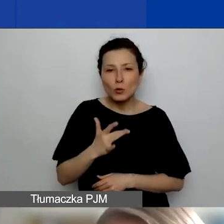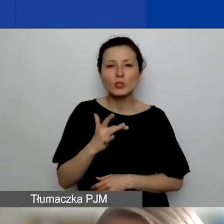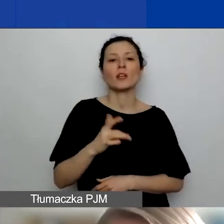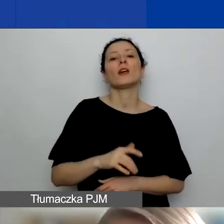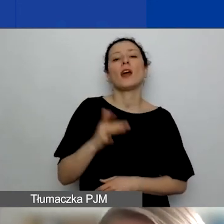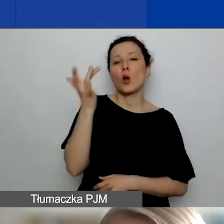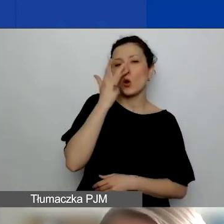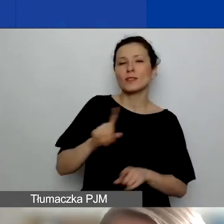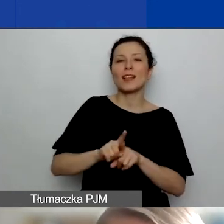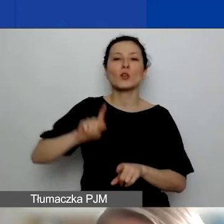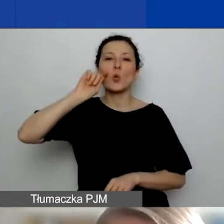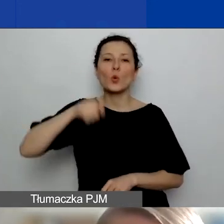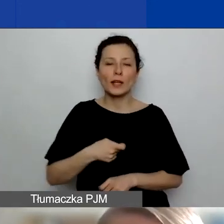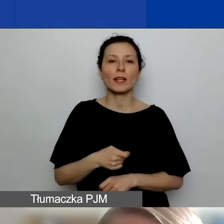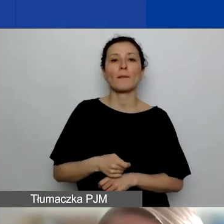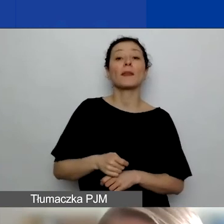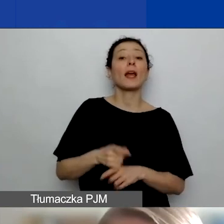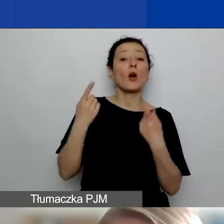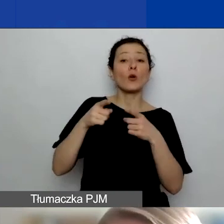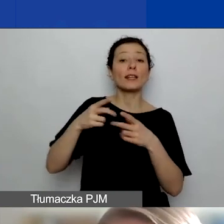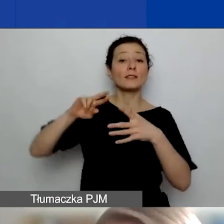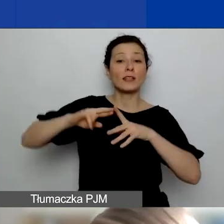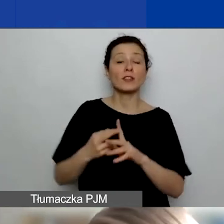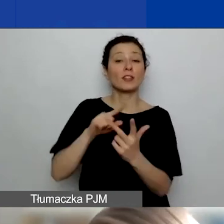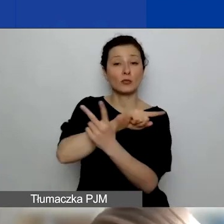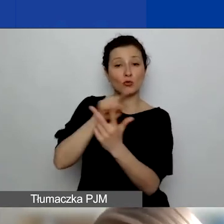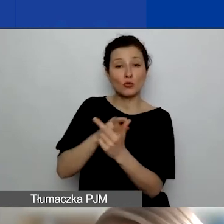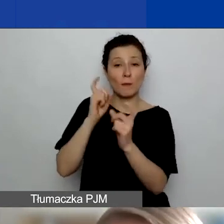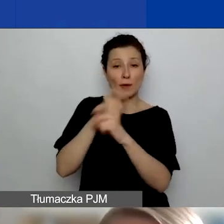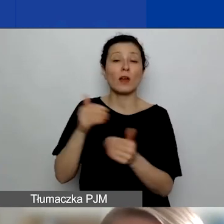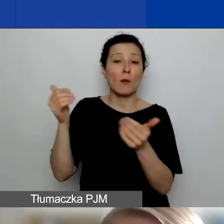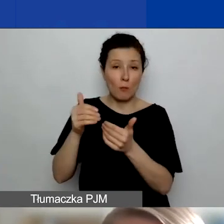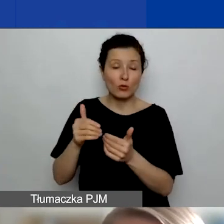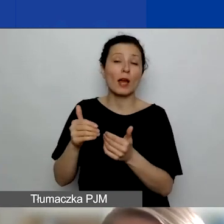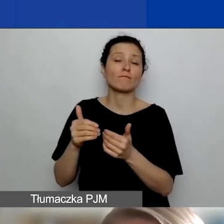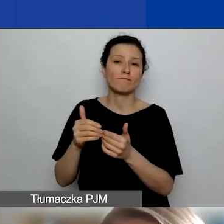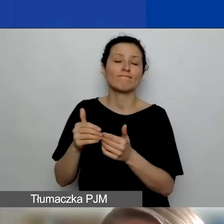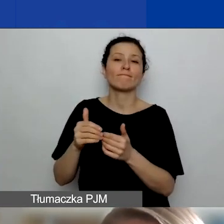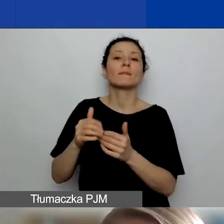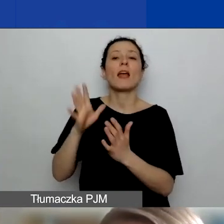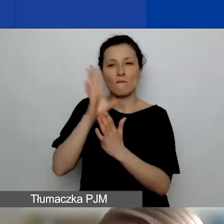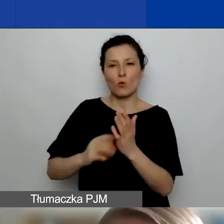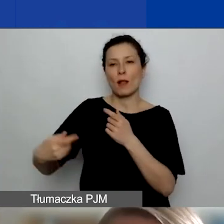Podmioty zarejestrowane w tych państwach mogą być waszymi formalnymi partnerami w naszym programie.